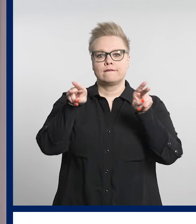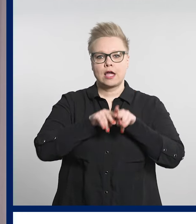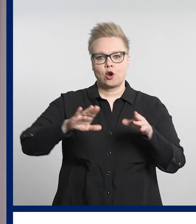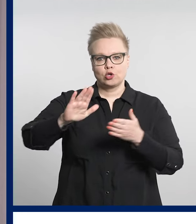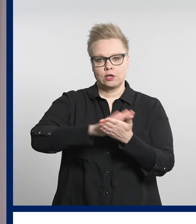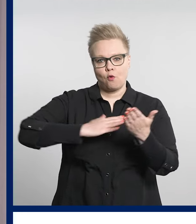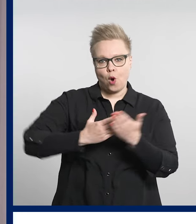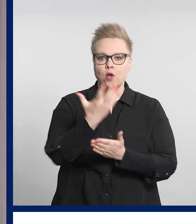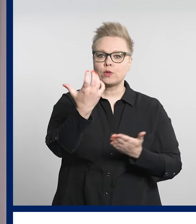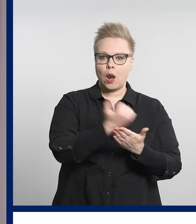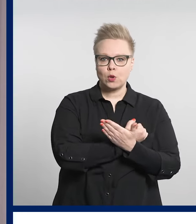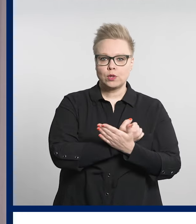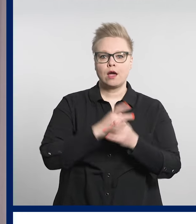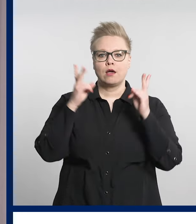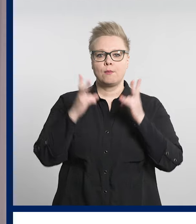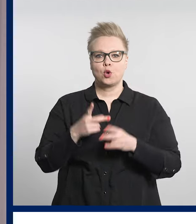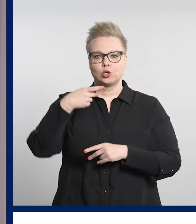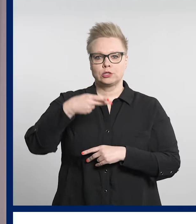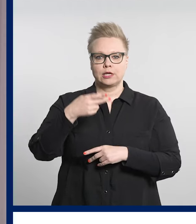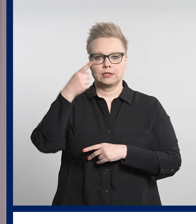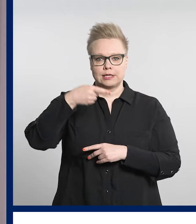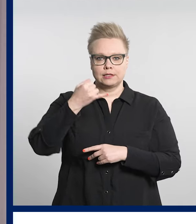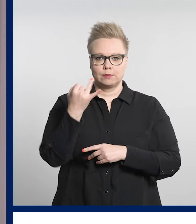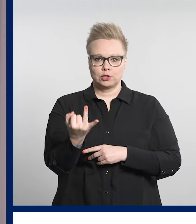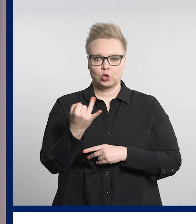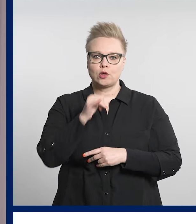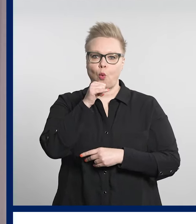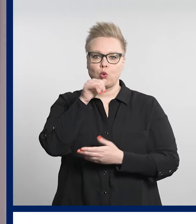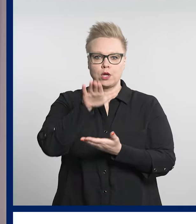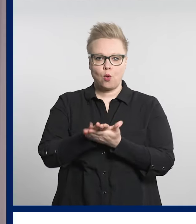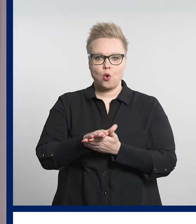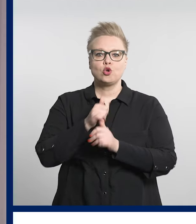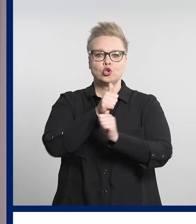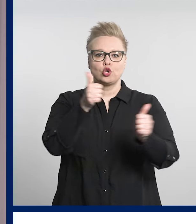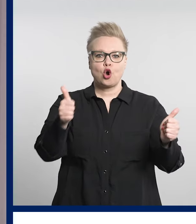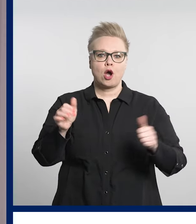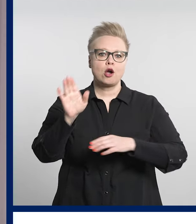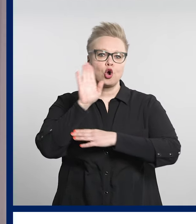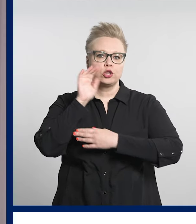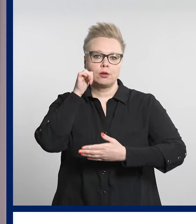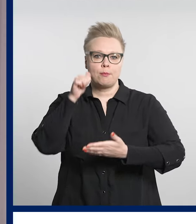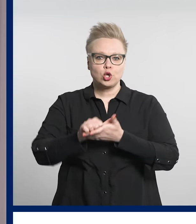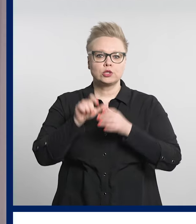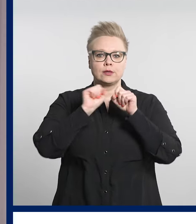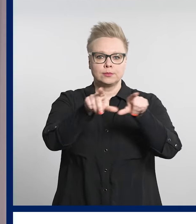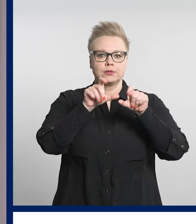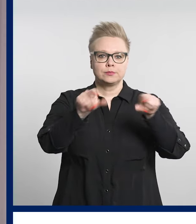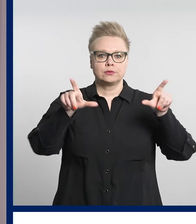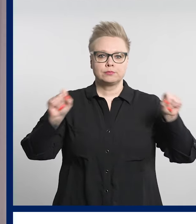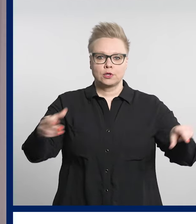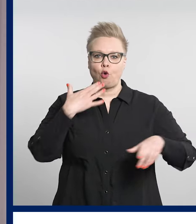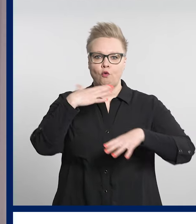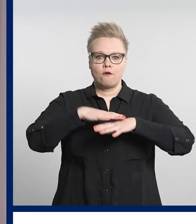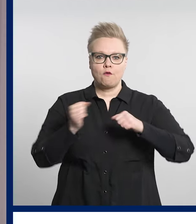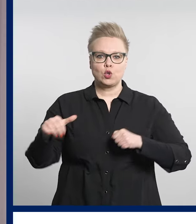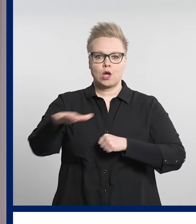17. huhtikuuta jokaiseen kotiin jaetusta hyvinvointialueen asukaslehdestä.